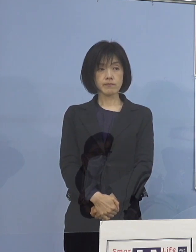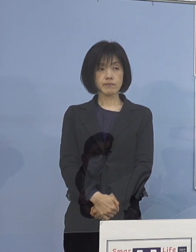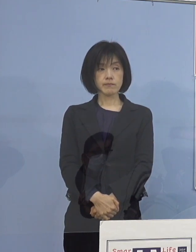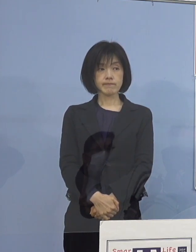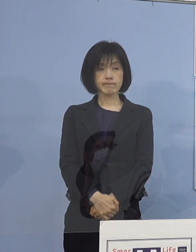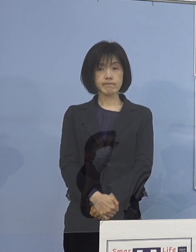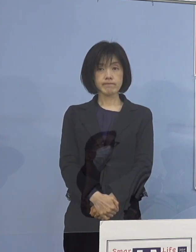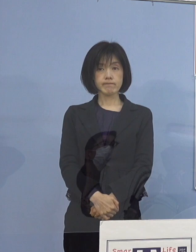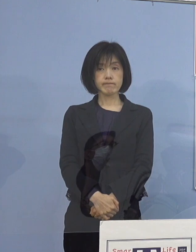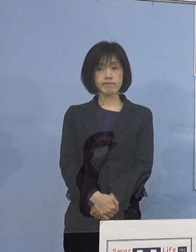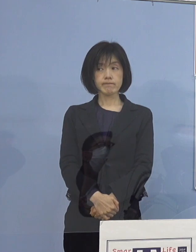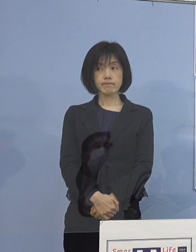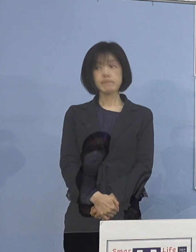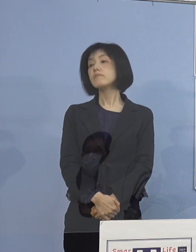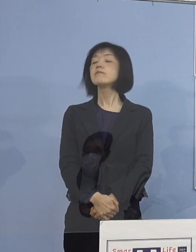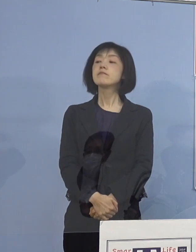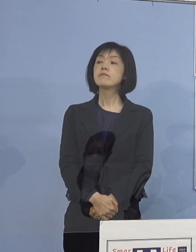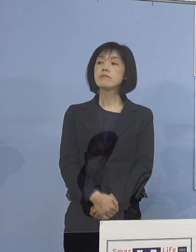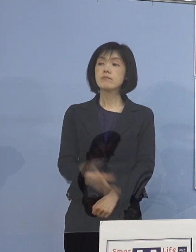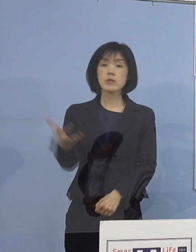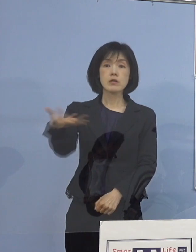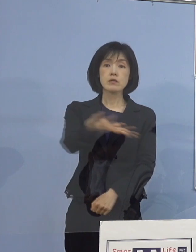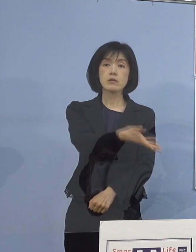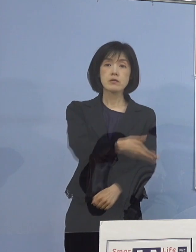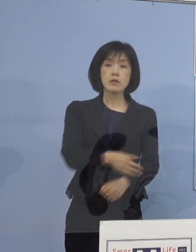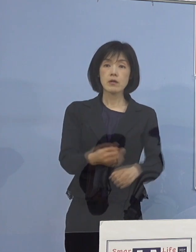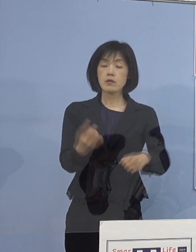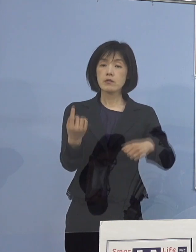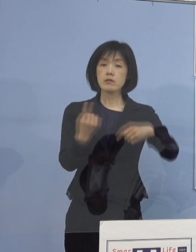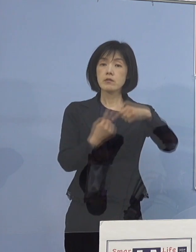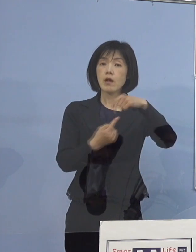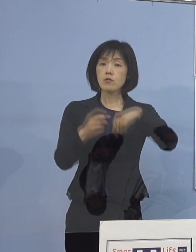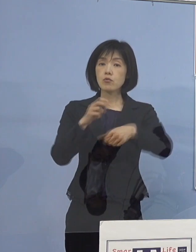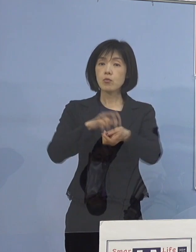（徳島新聞社） 鳴門病院に関連してなんですが